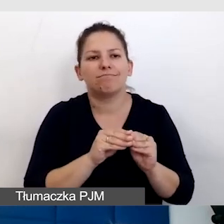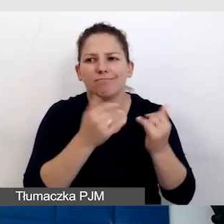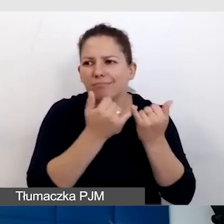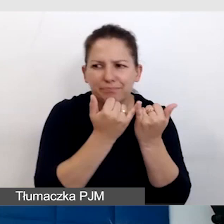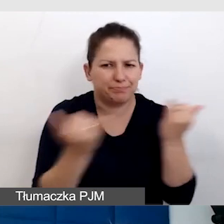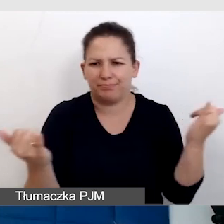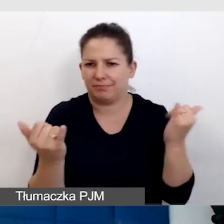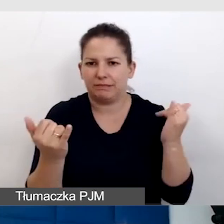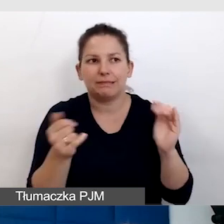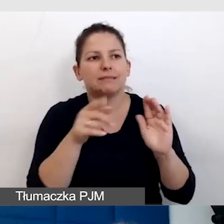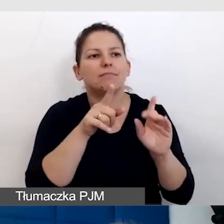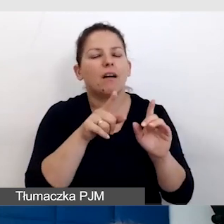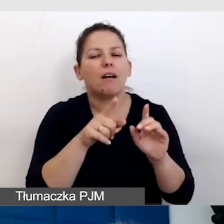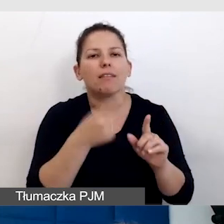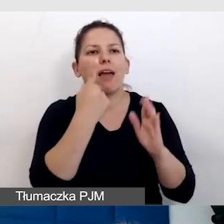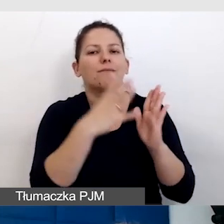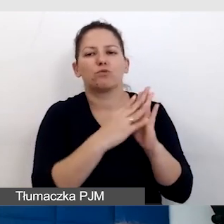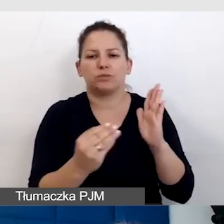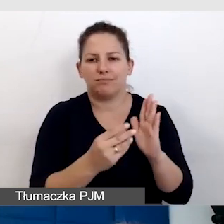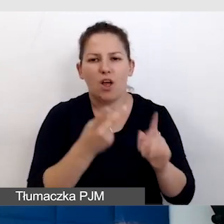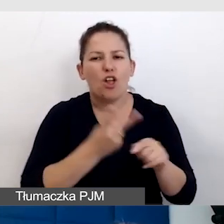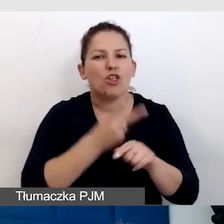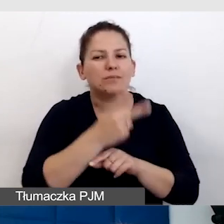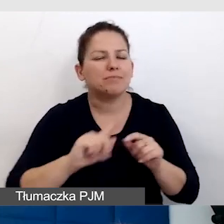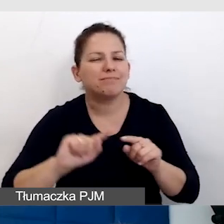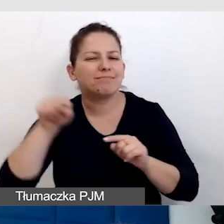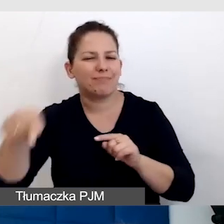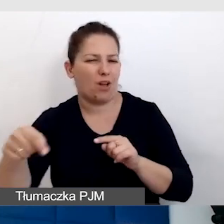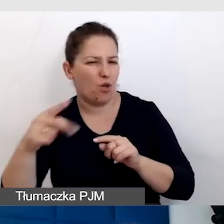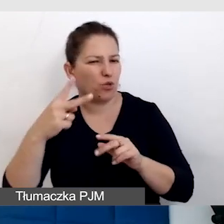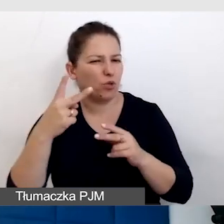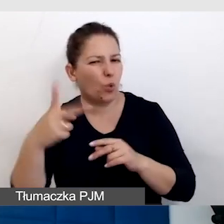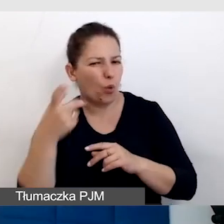że zawsze w dostępności jest drugi człowiek najważniejszy, są ważne.